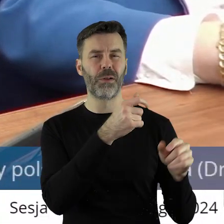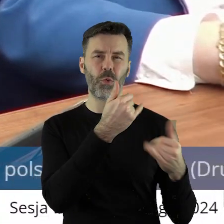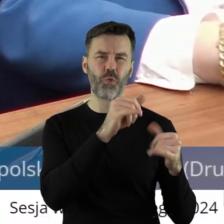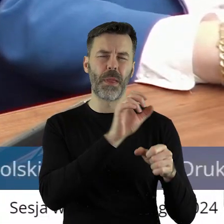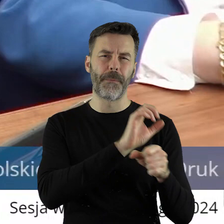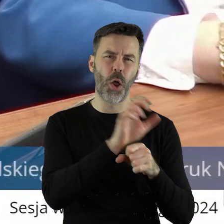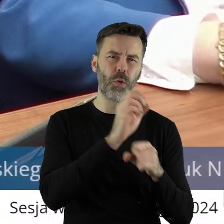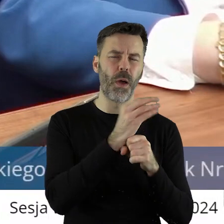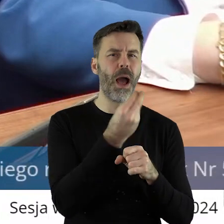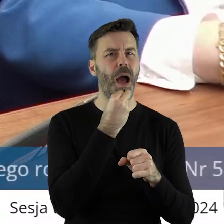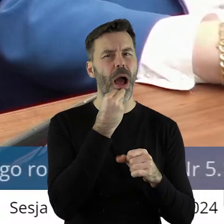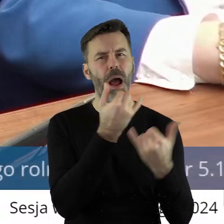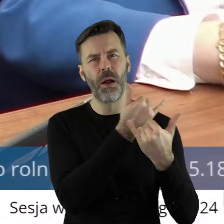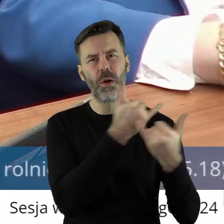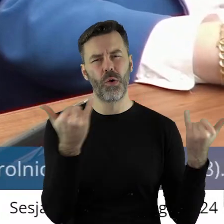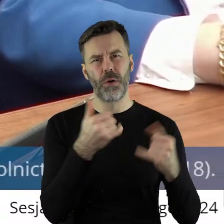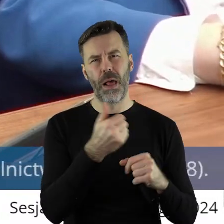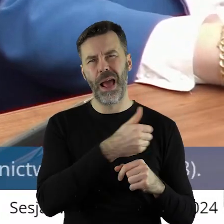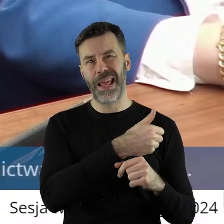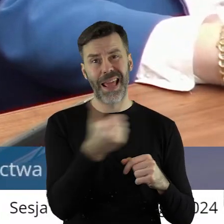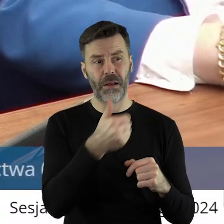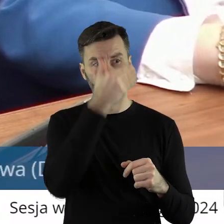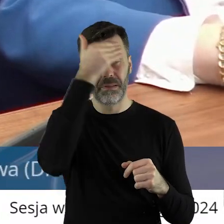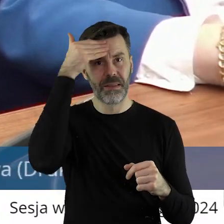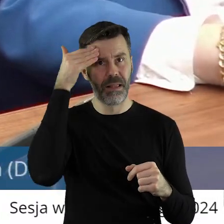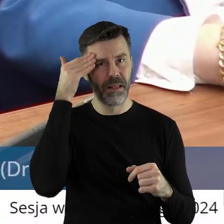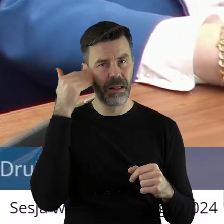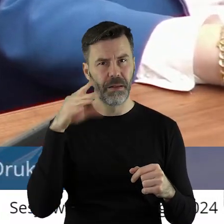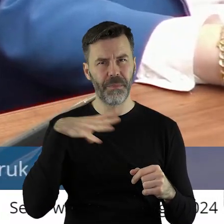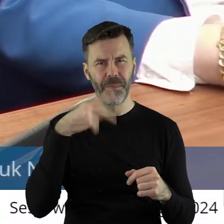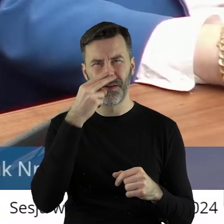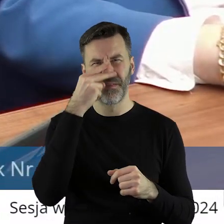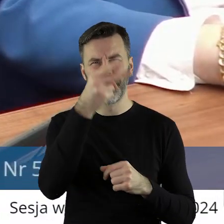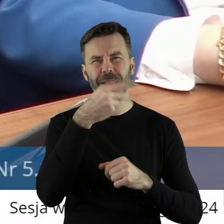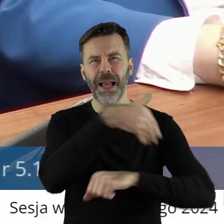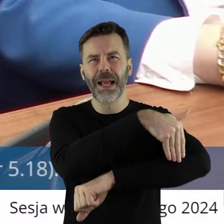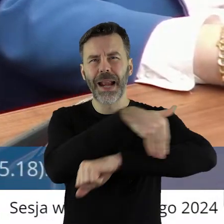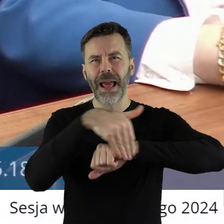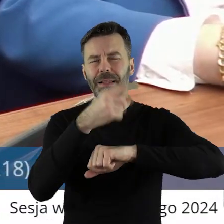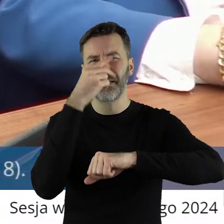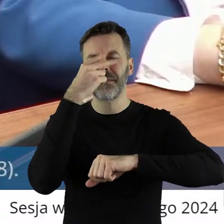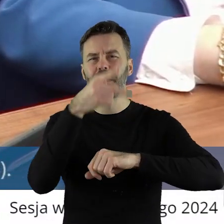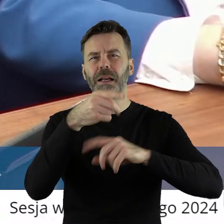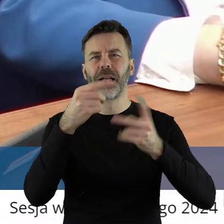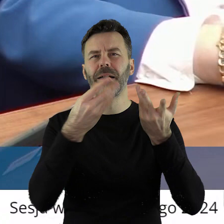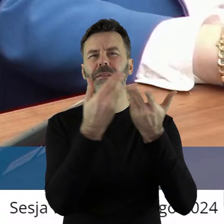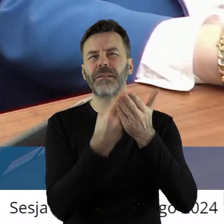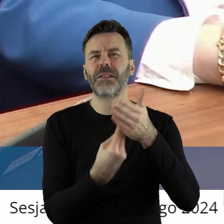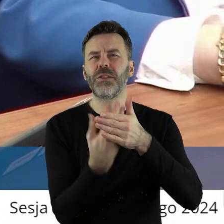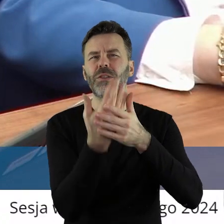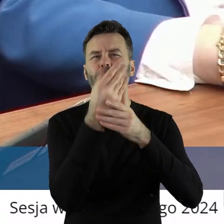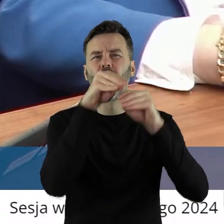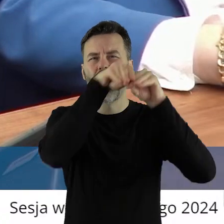produktów nieznanej jakości. Widzieliśmy, to obrazki znad granicy, kiedy wysypane zboże i tam chyba wrony